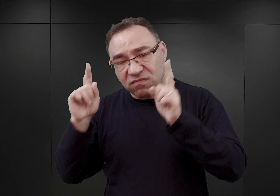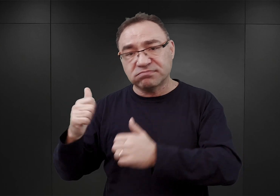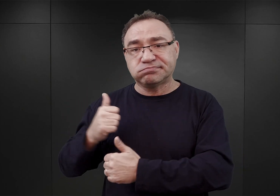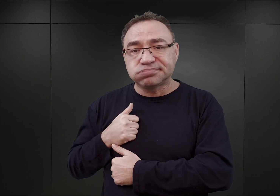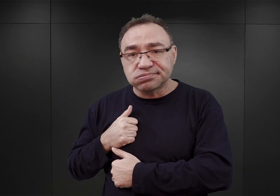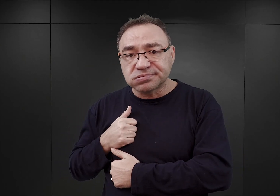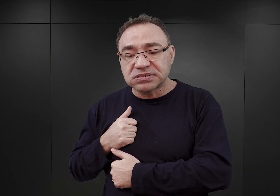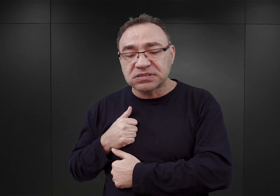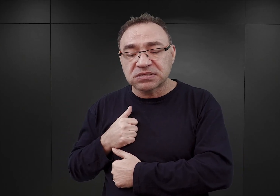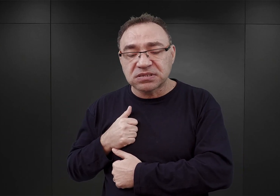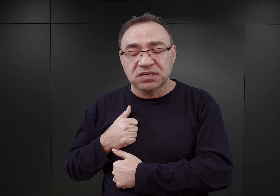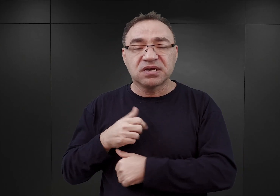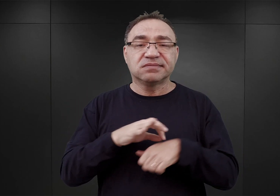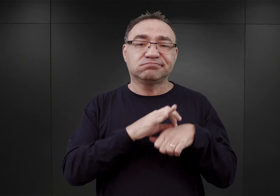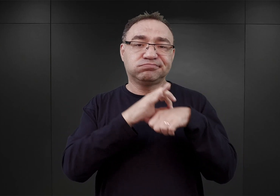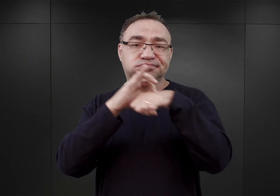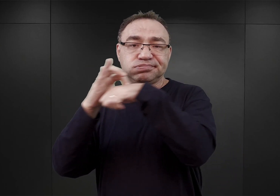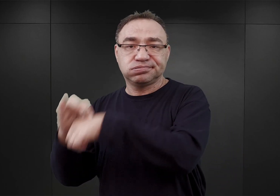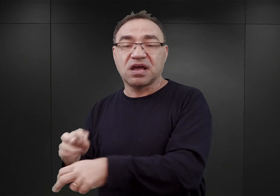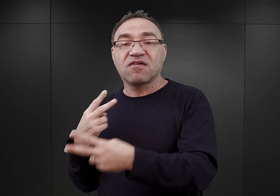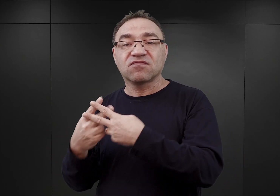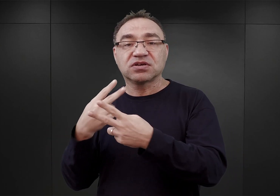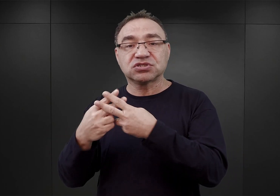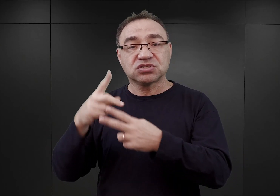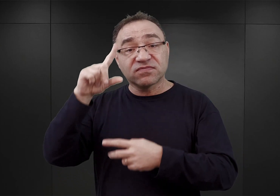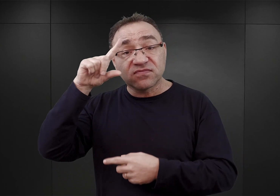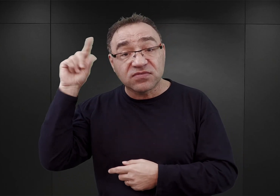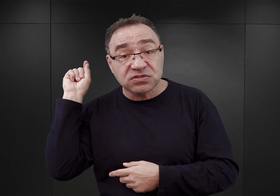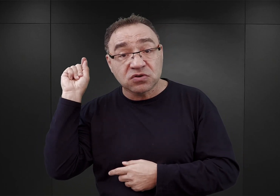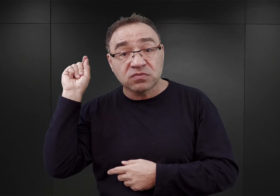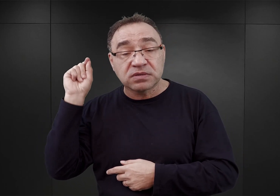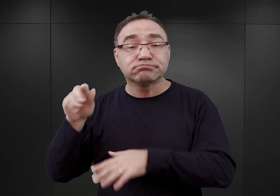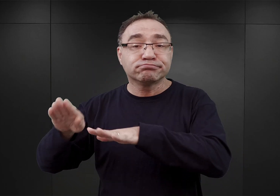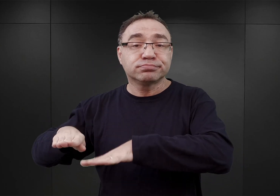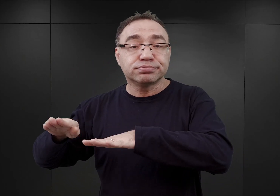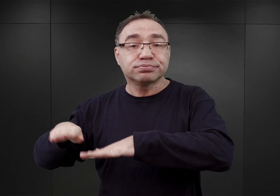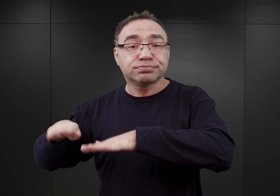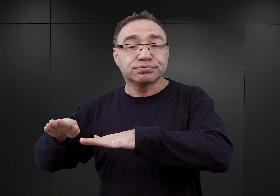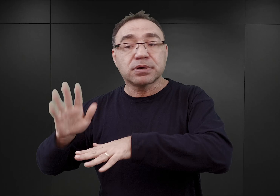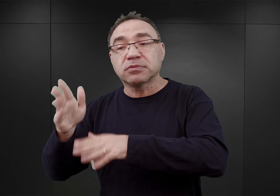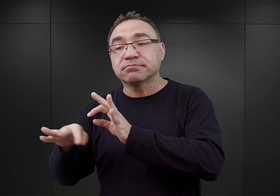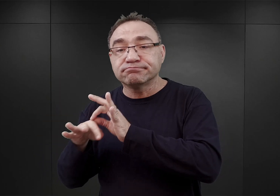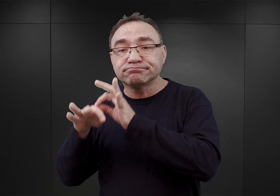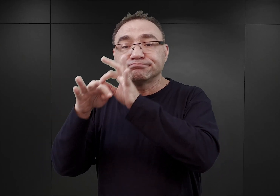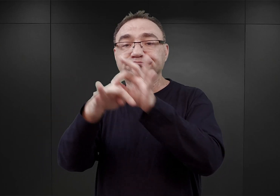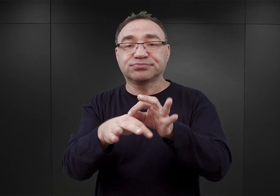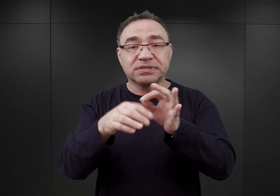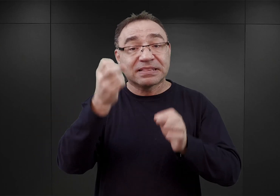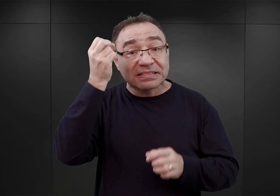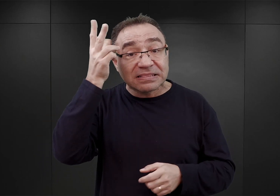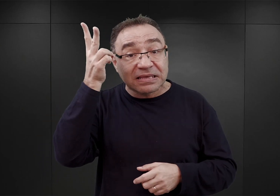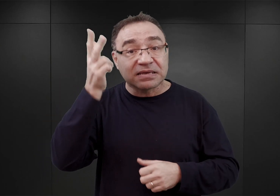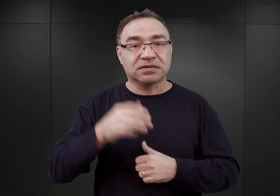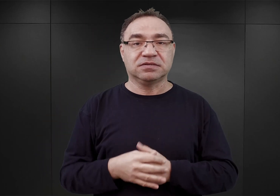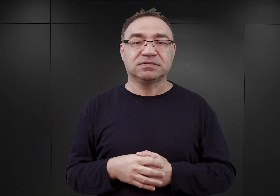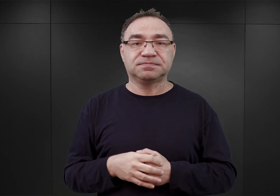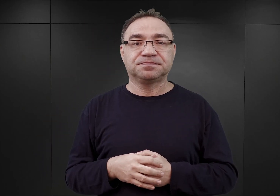Odstawiani oni byli do więzienia w Zakopanem i później przenoszeni do Tarnowa. Wiemy o tym również stąd, iż